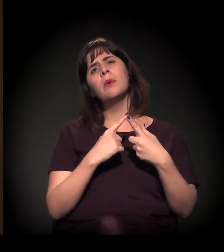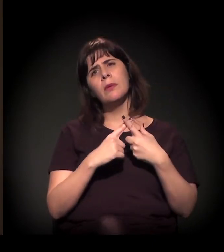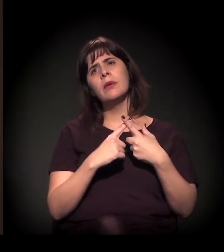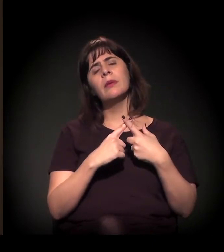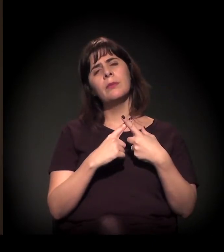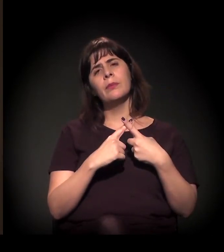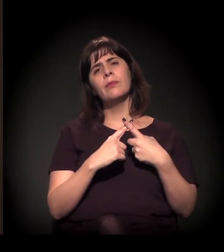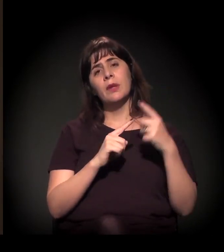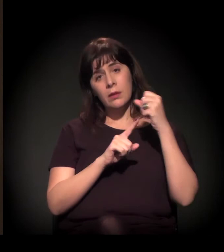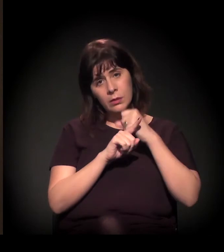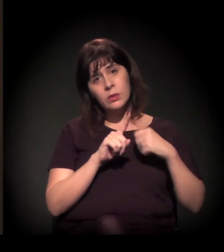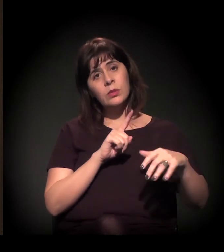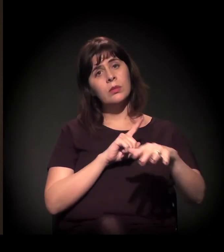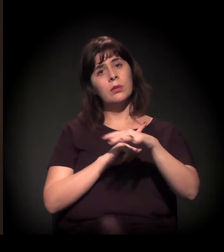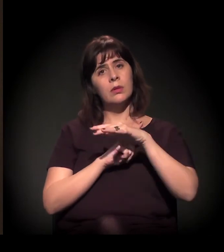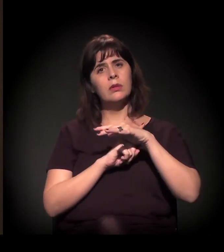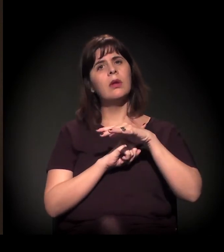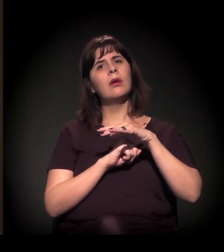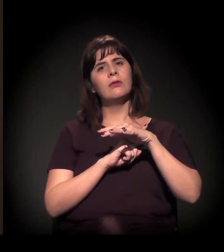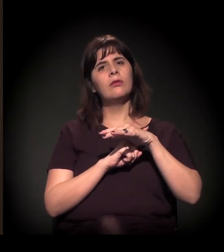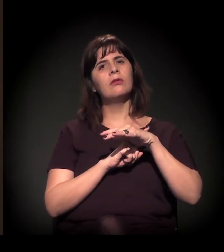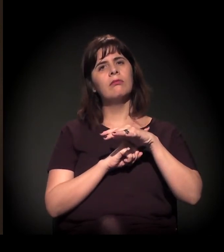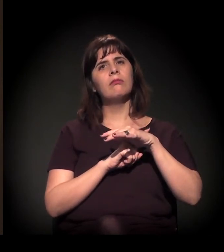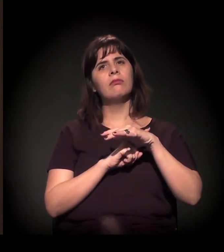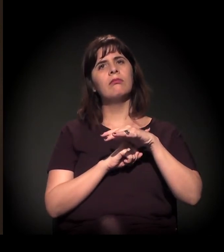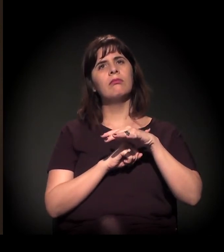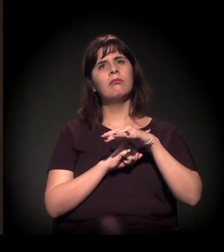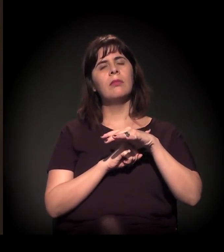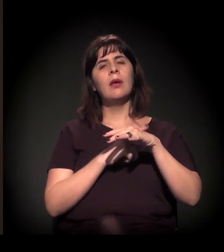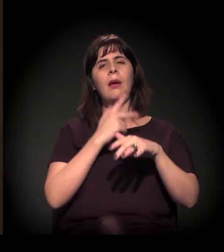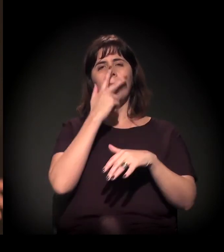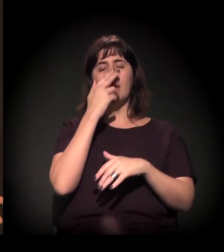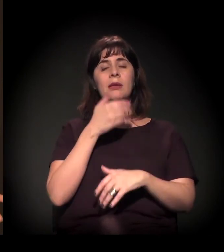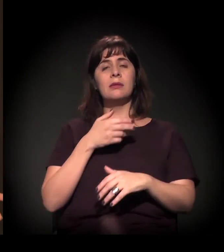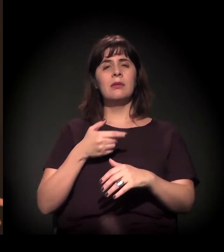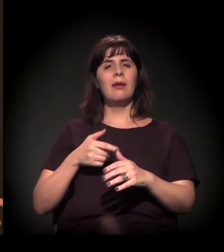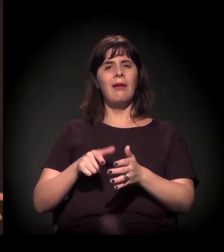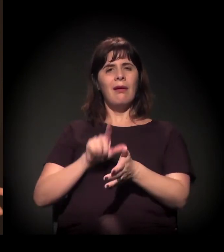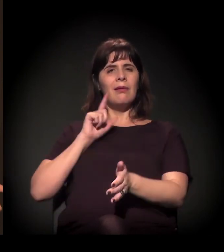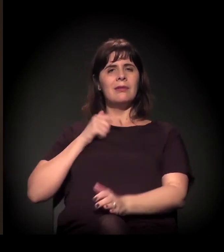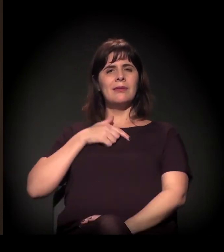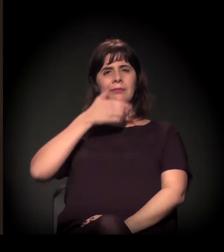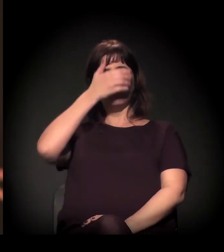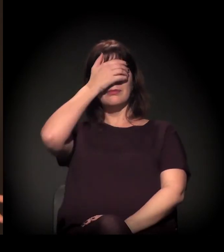a sociedade está tirando a venda dos olhos,